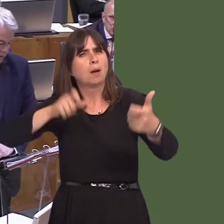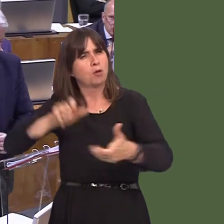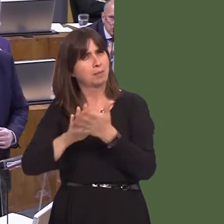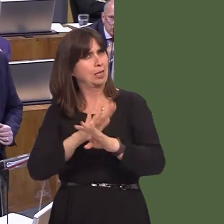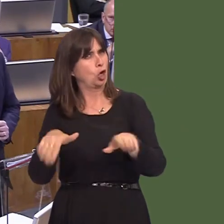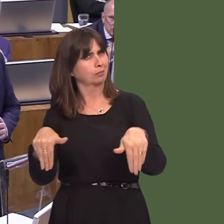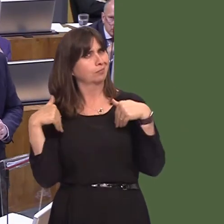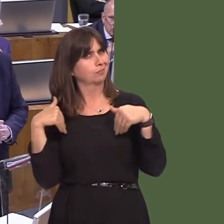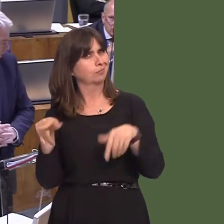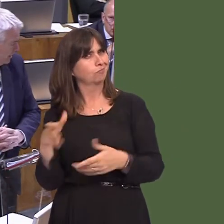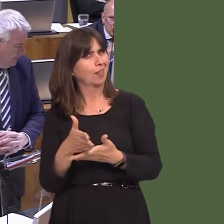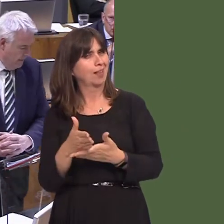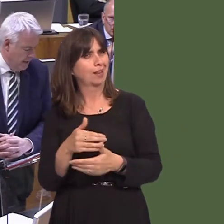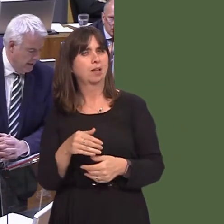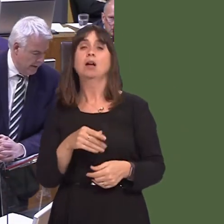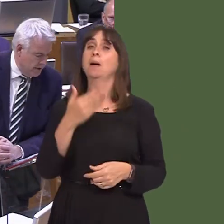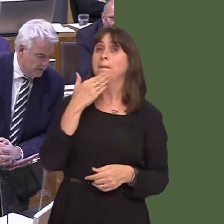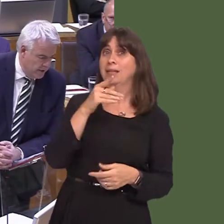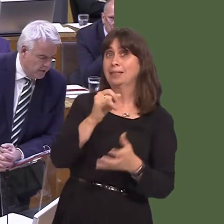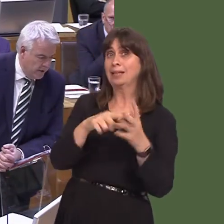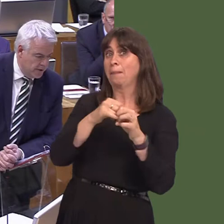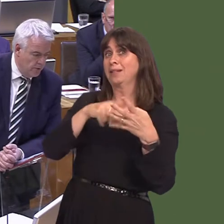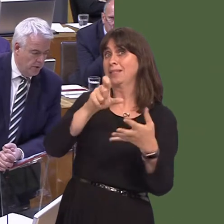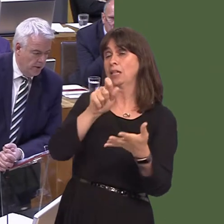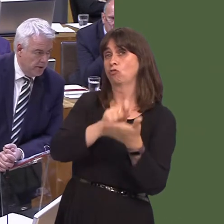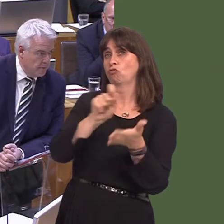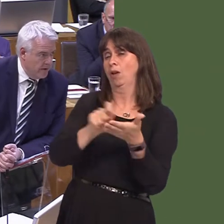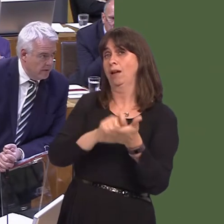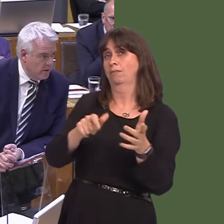of which I'm not aware. Could I ask the Cabinet Secretary then to write to her to provide